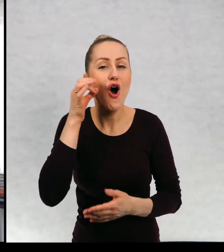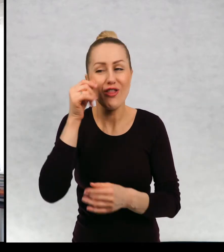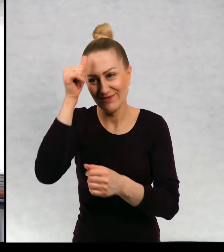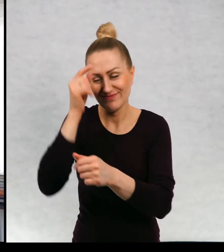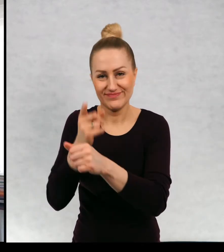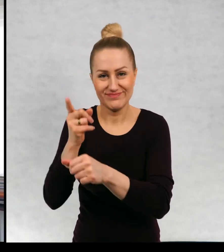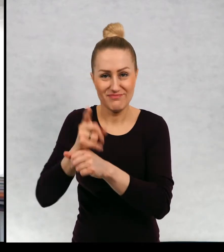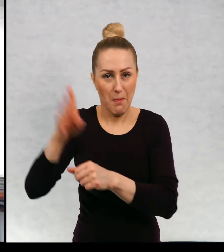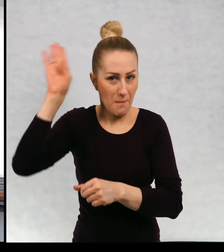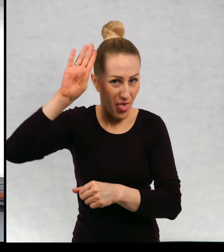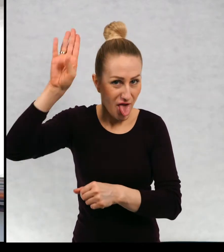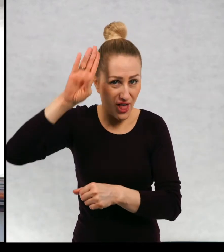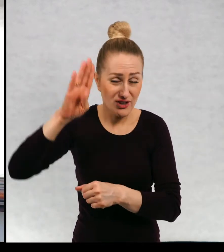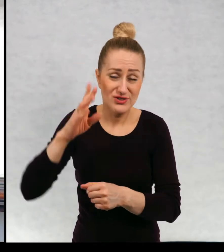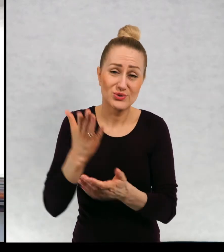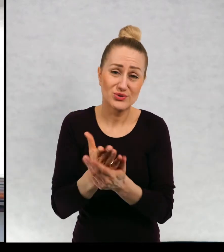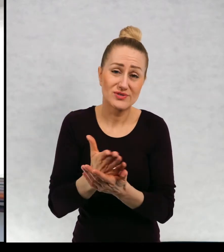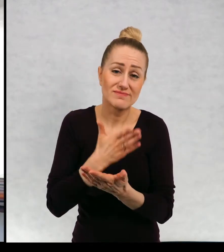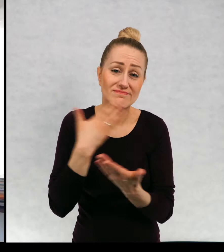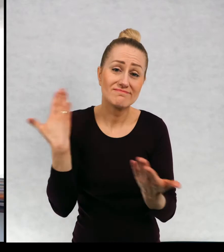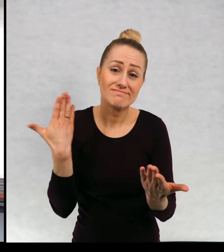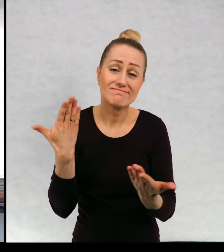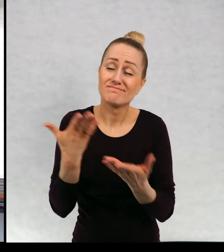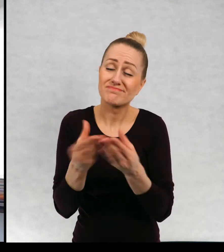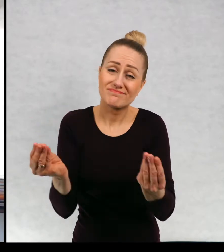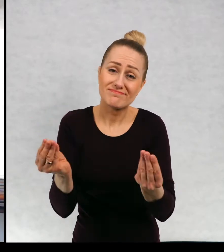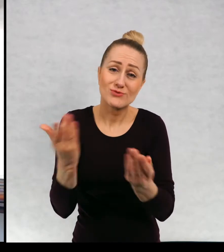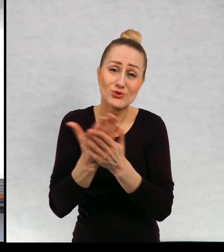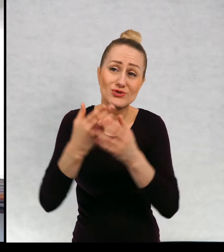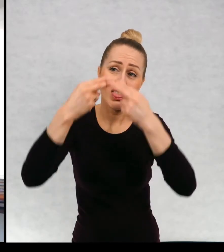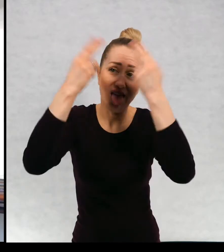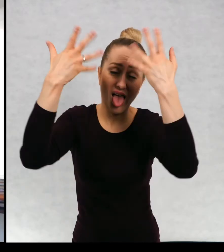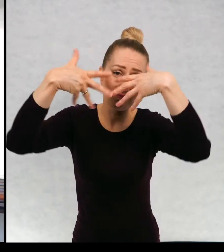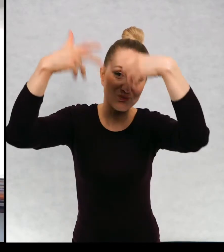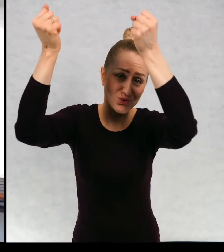miśka, którego już niestety nie ma gdzieś tam sobie biega. Po niebieskich łąkach